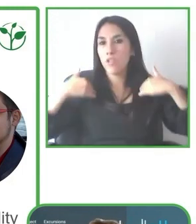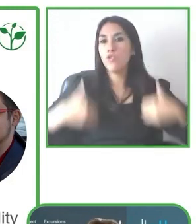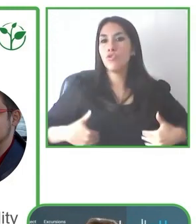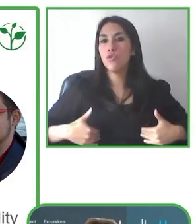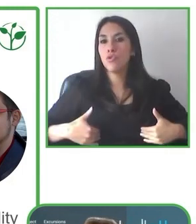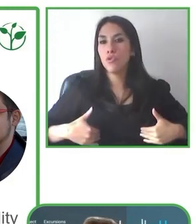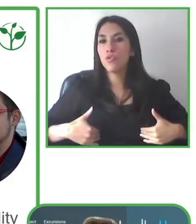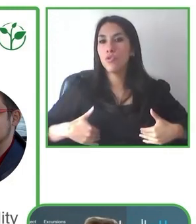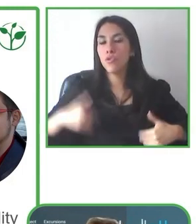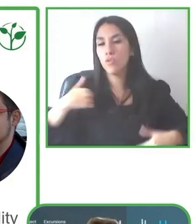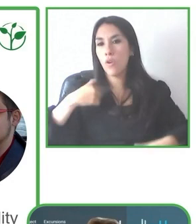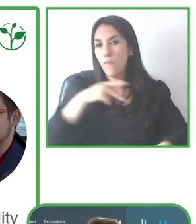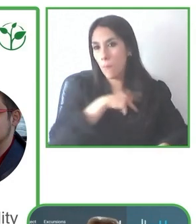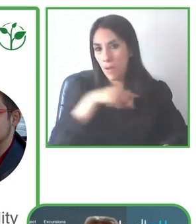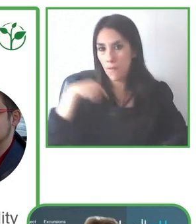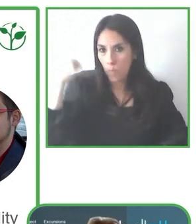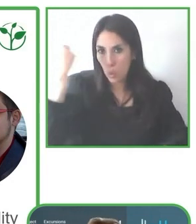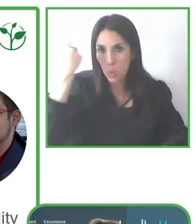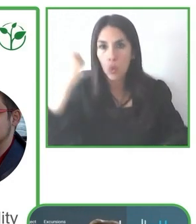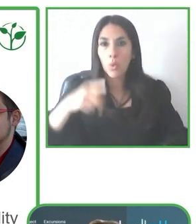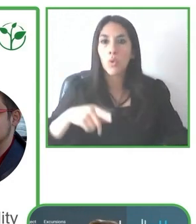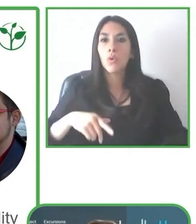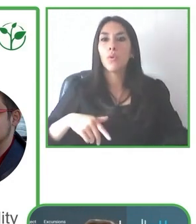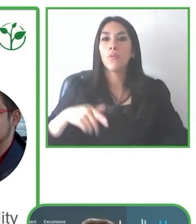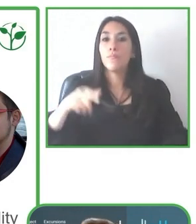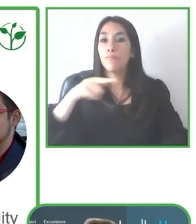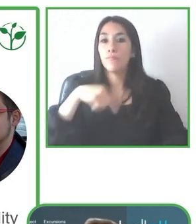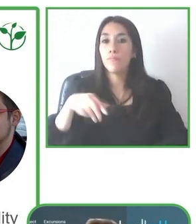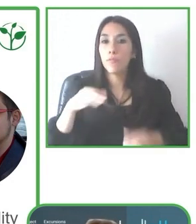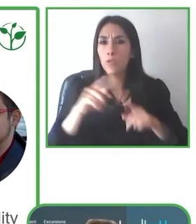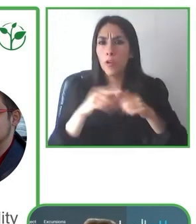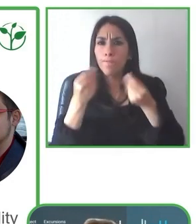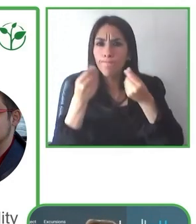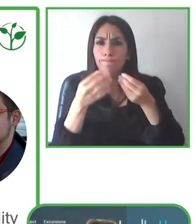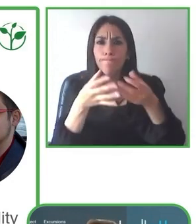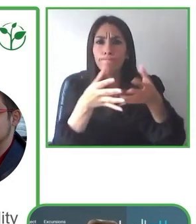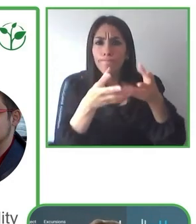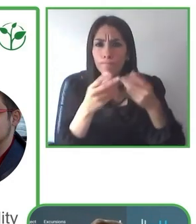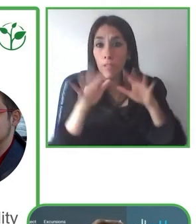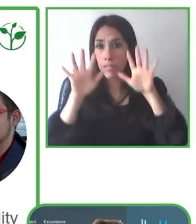otra actividad. Esa flexibilidad es muy importante para que el turista se sienta